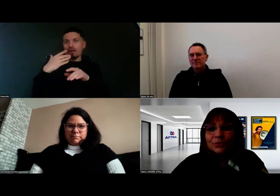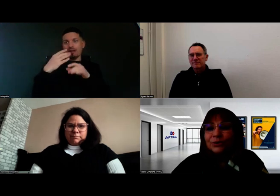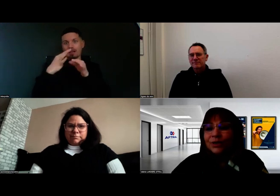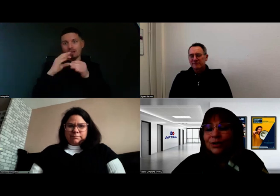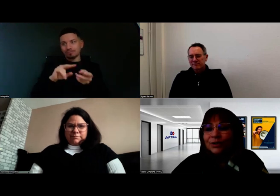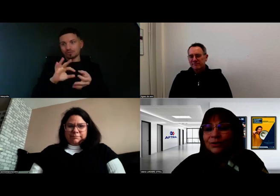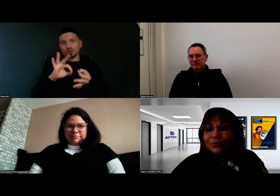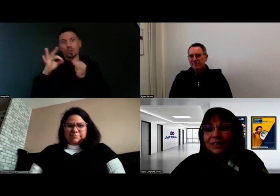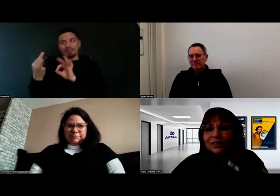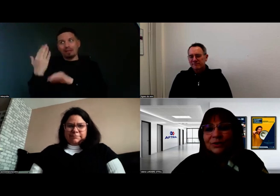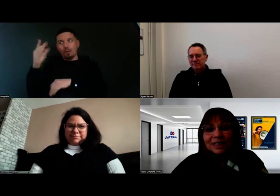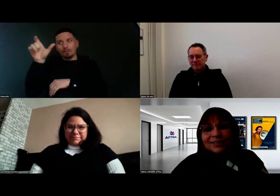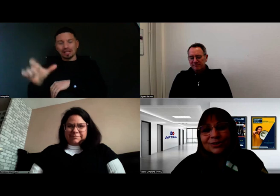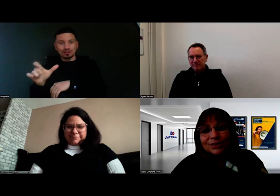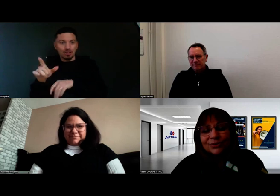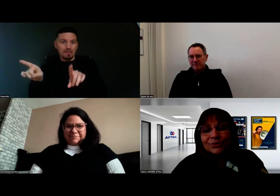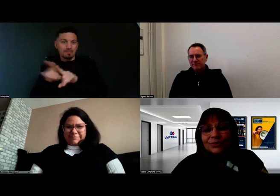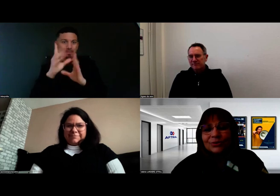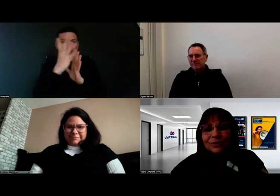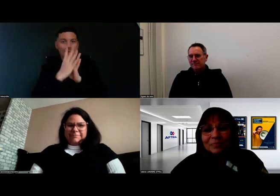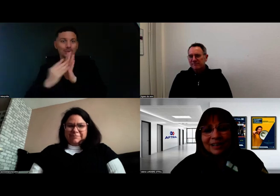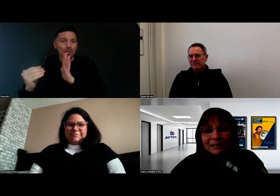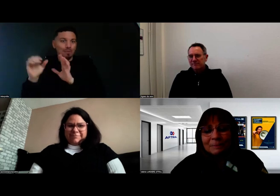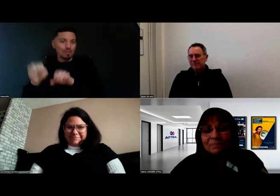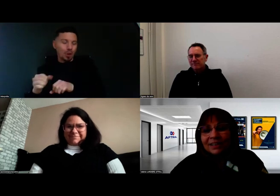Pour Aurore, on a fait connaissance au départ,